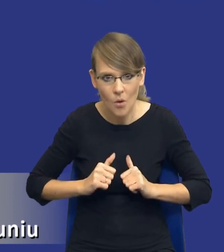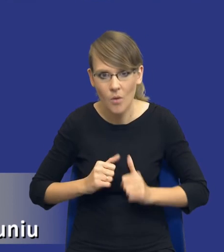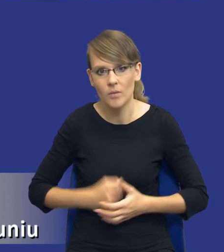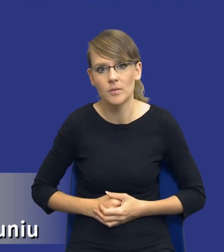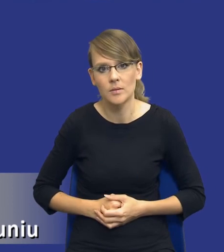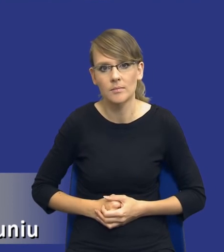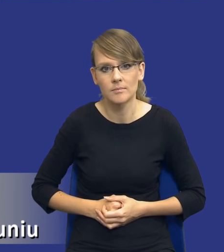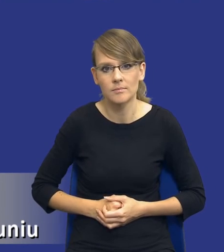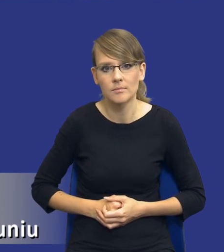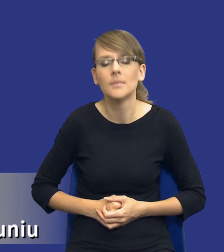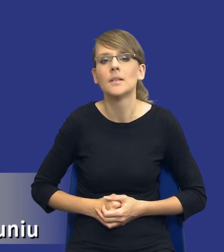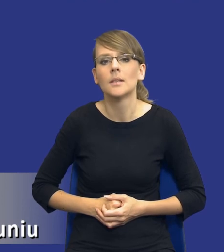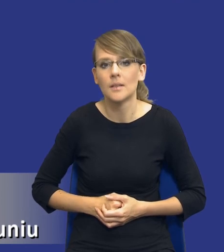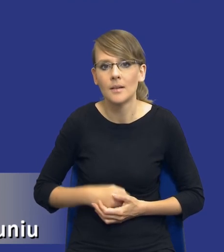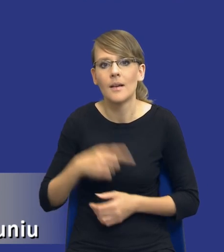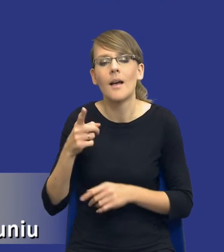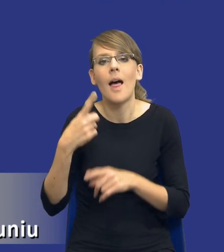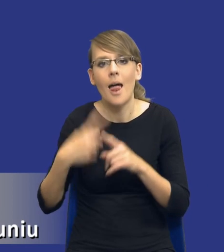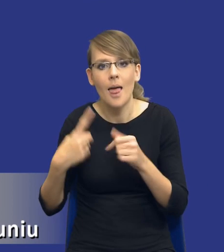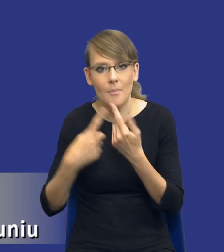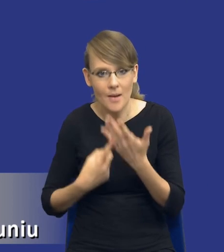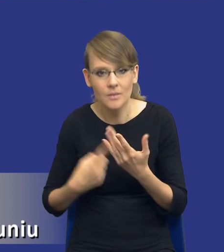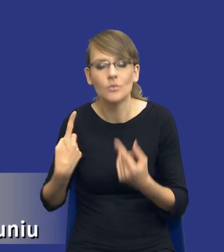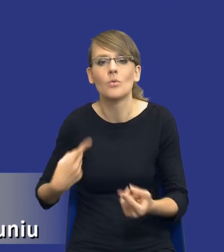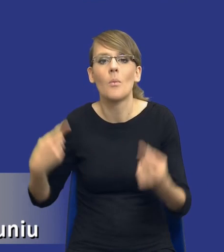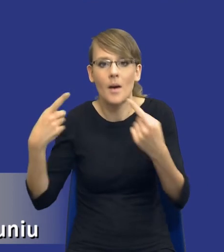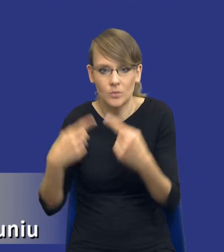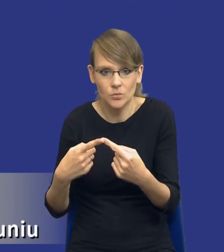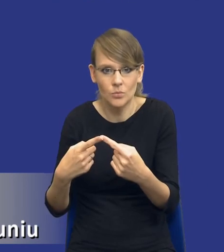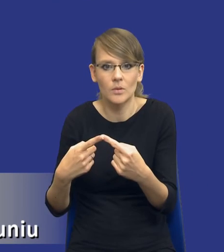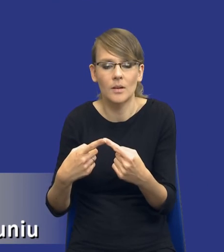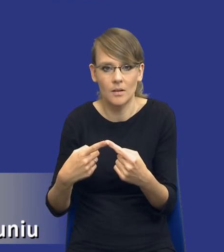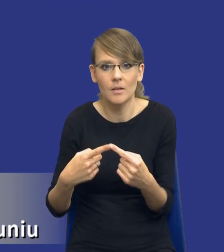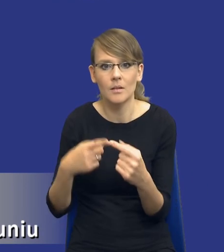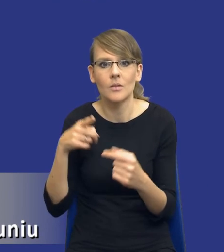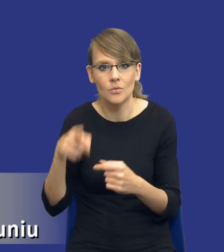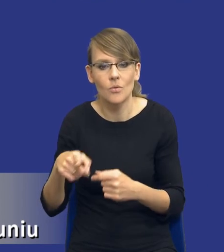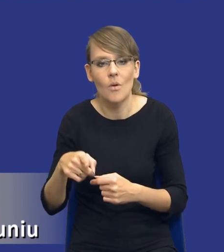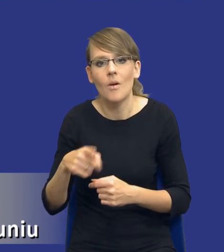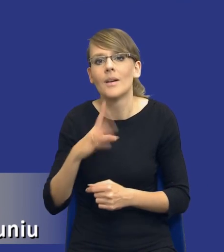i dopasuję te elementy właśnie do tego postępowania, które będę zaraz wszczynał.